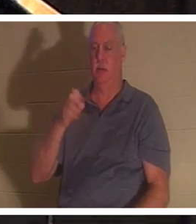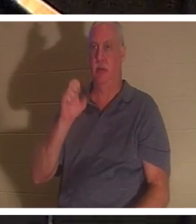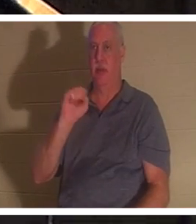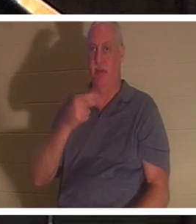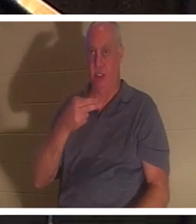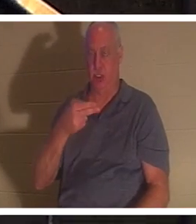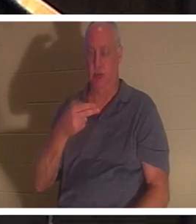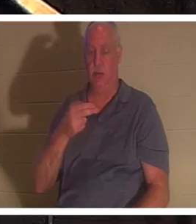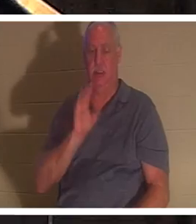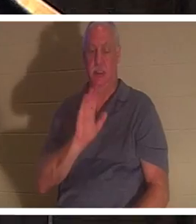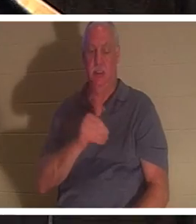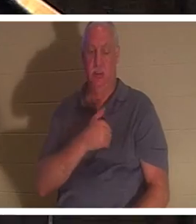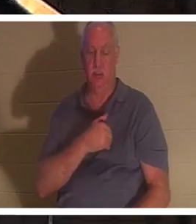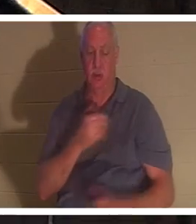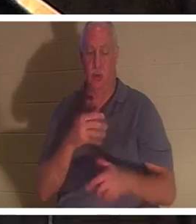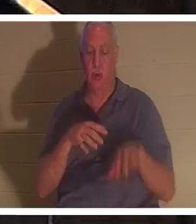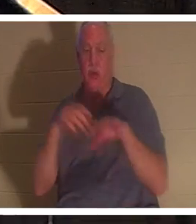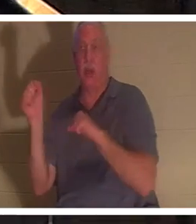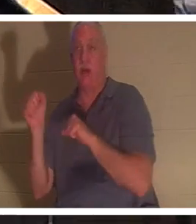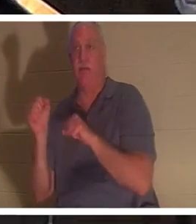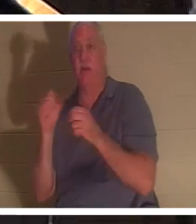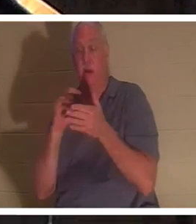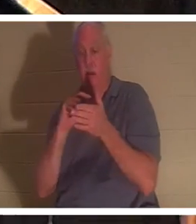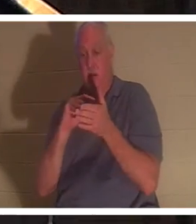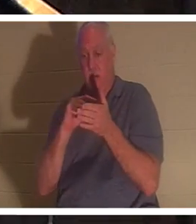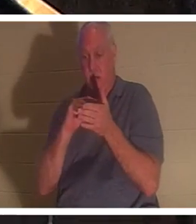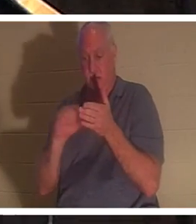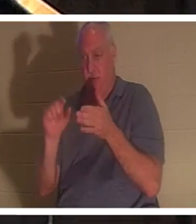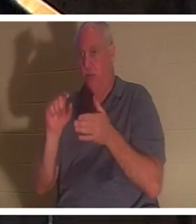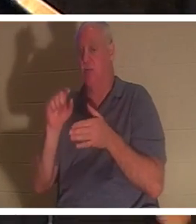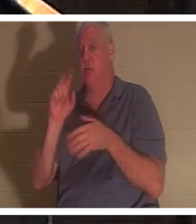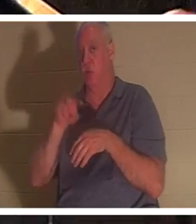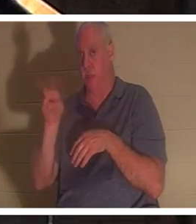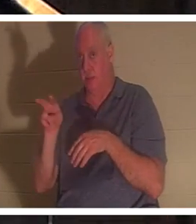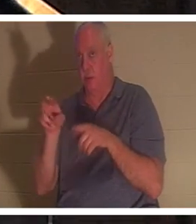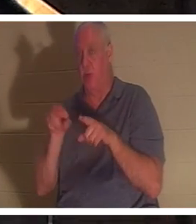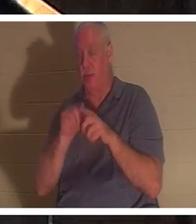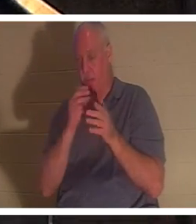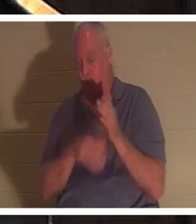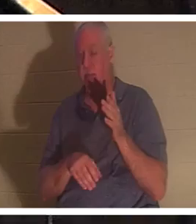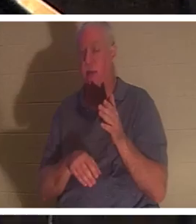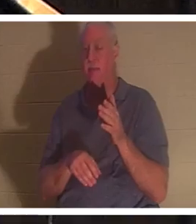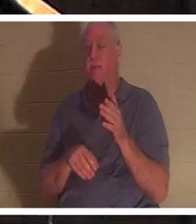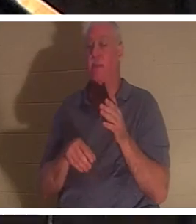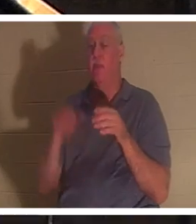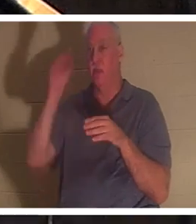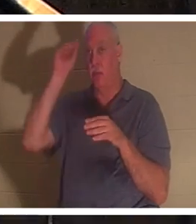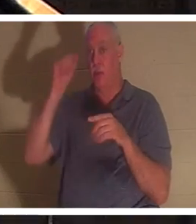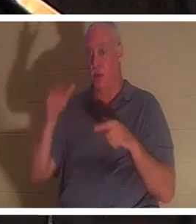, एलिय्याह द्वारा उसके लिए प्रार्थना करने के बाद, हमें बताया गया है कि एलिय्याह की प्रार्थना के बाद, लड़के का जीवन